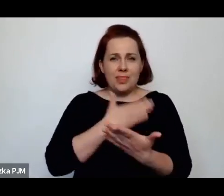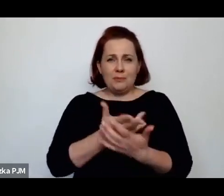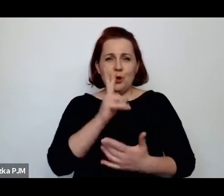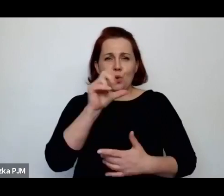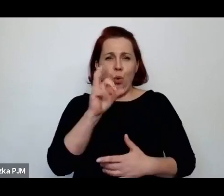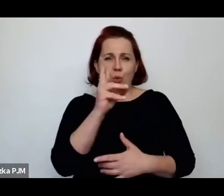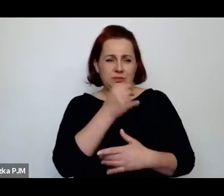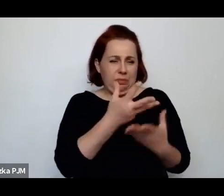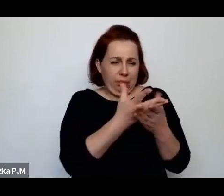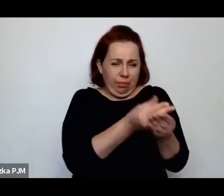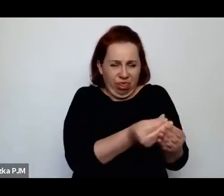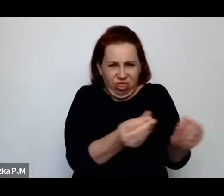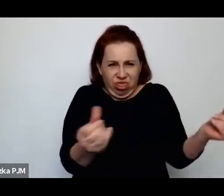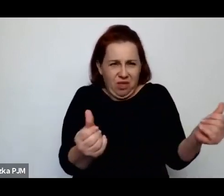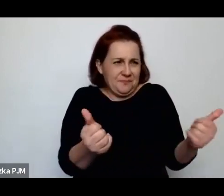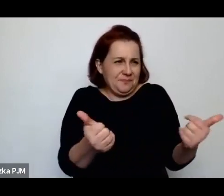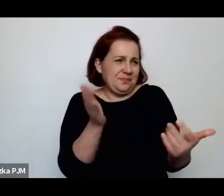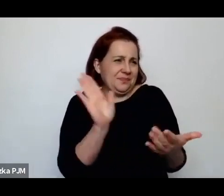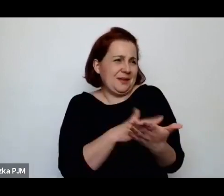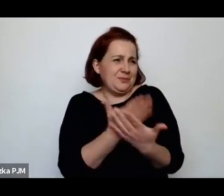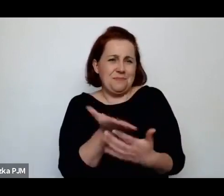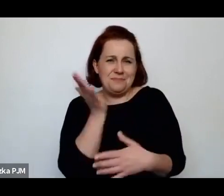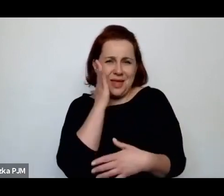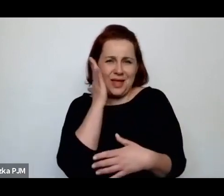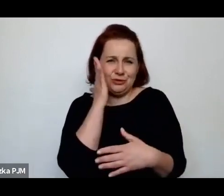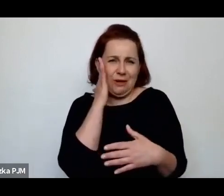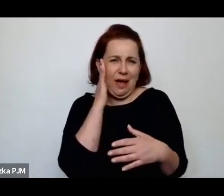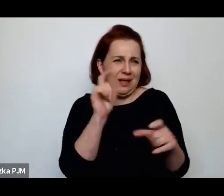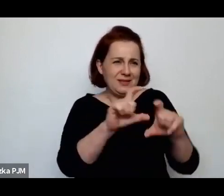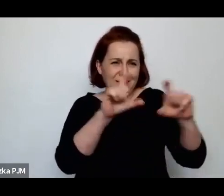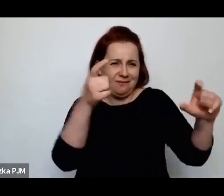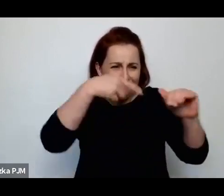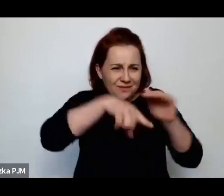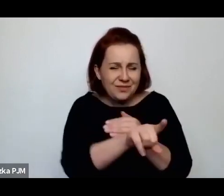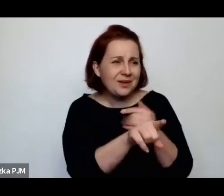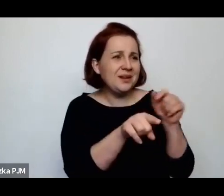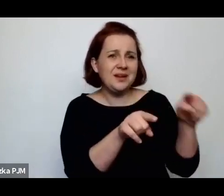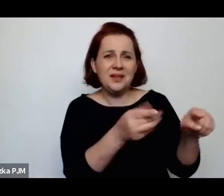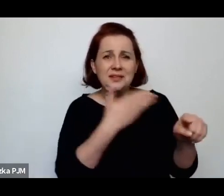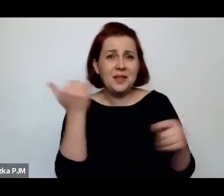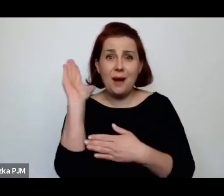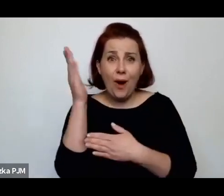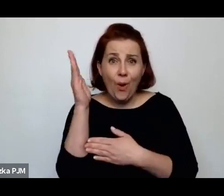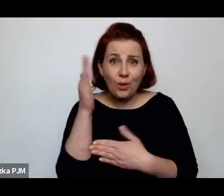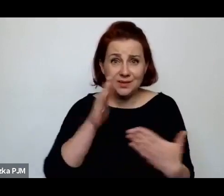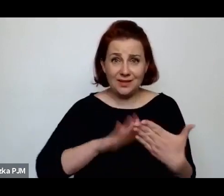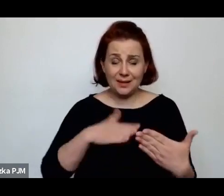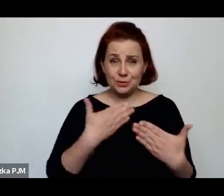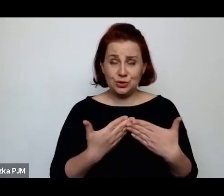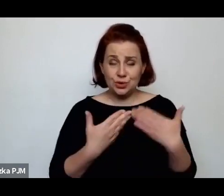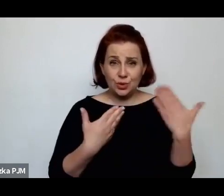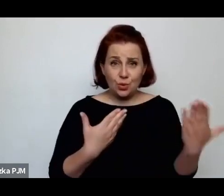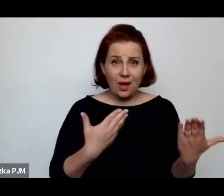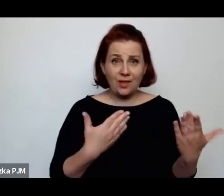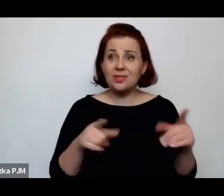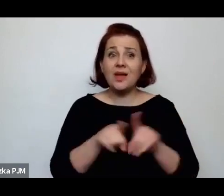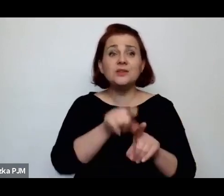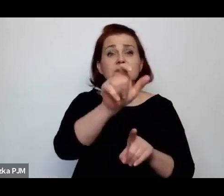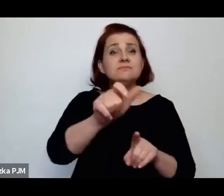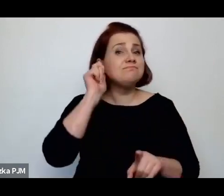że np. jak mieszkają w jakiś sutenerach, w których w ogóle nie ma okien, że pracują w pokojach